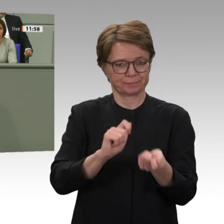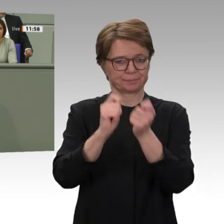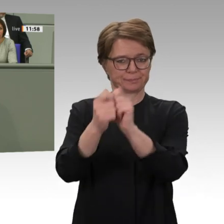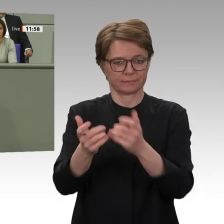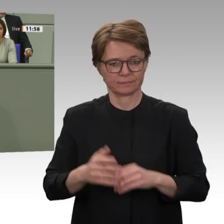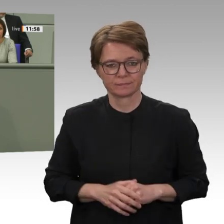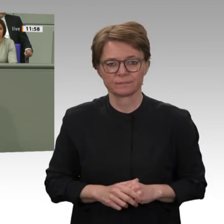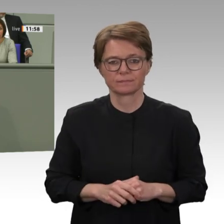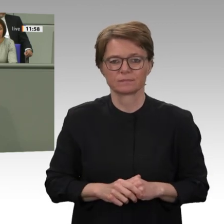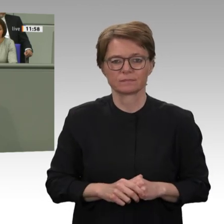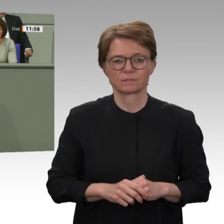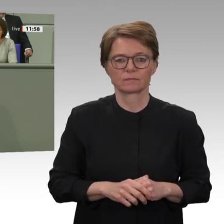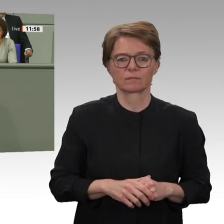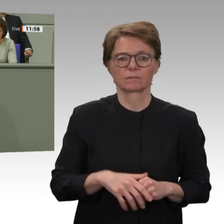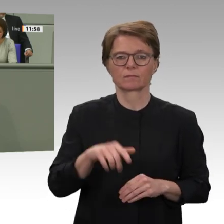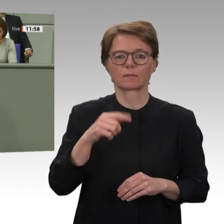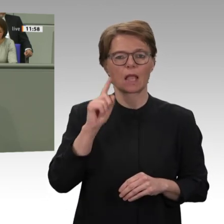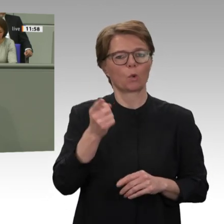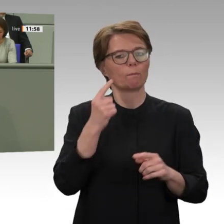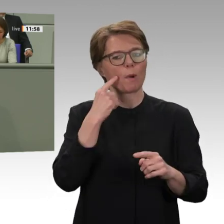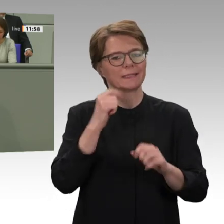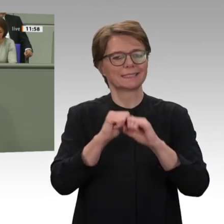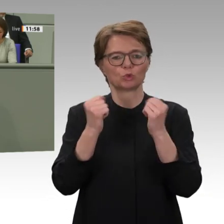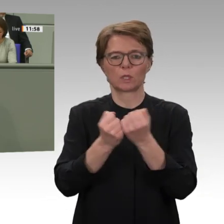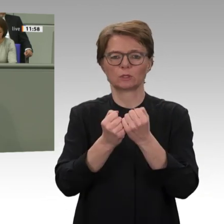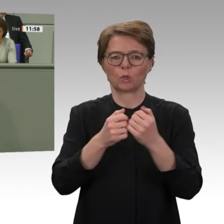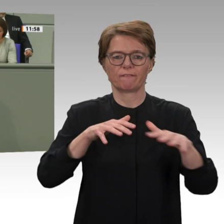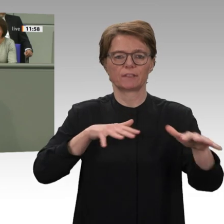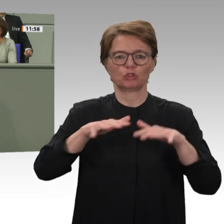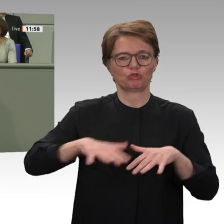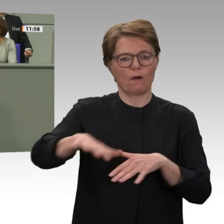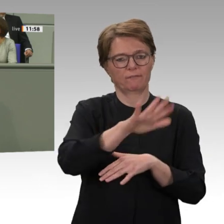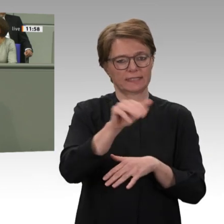Südkordofan und in der Region Blauer Nil und die verheerenden Auswirkungen der Klimakrise